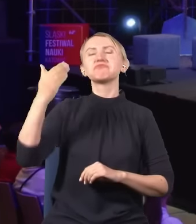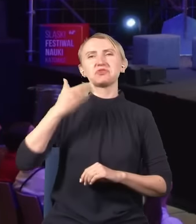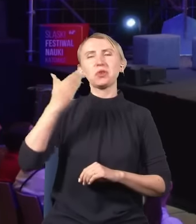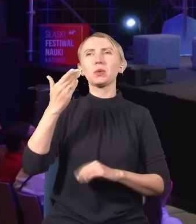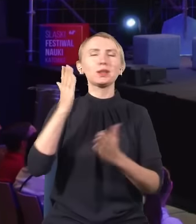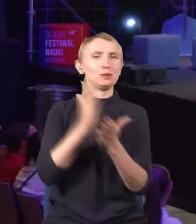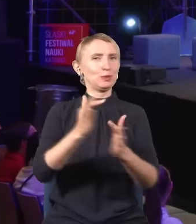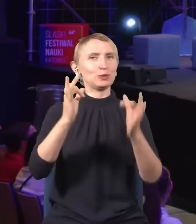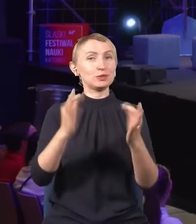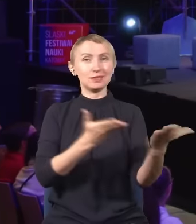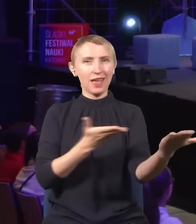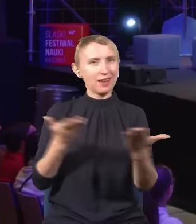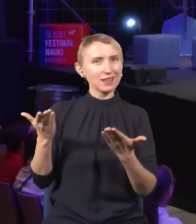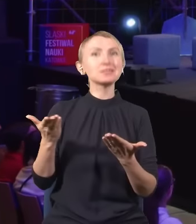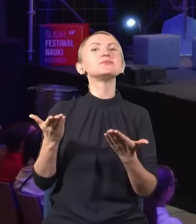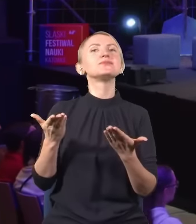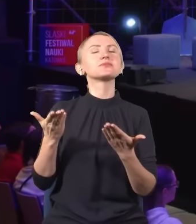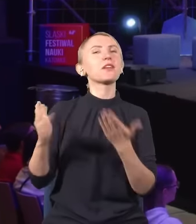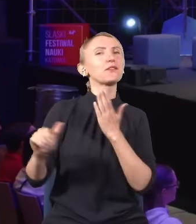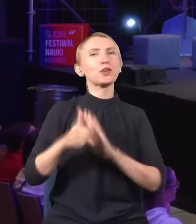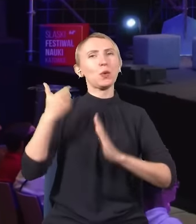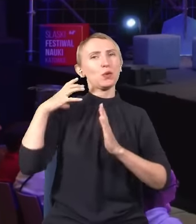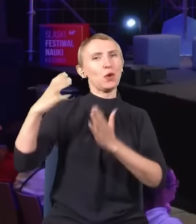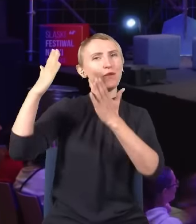Już teraz na tej scenie wyjątkowy gość.